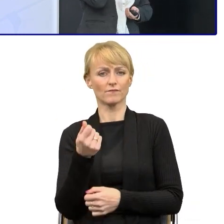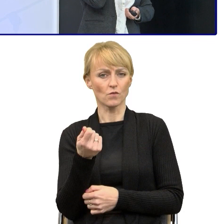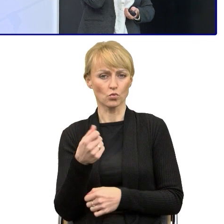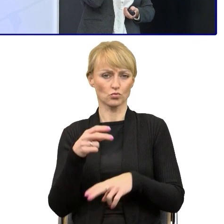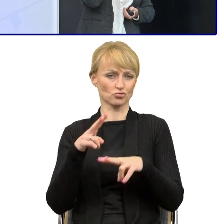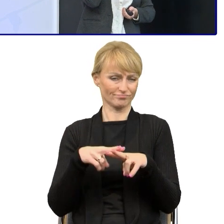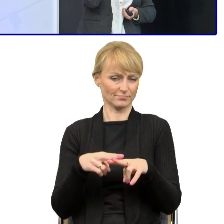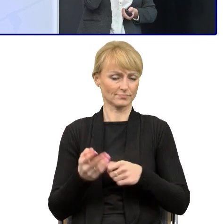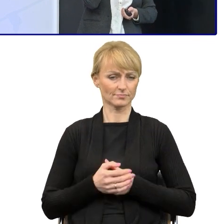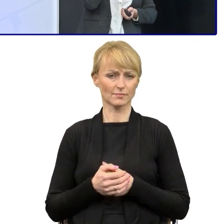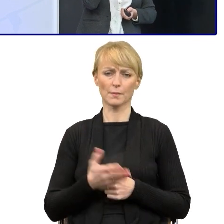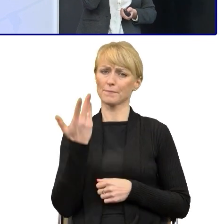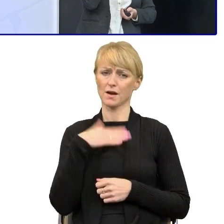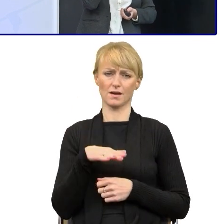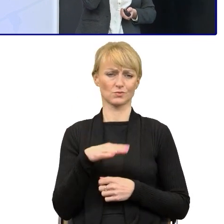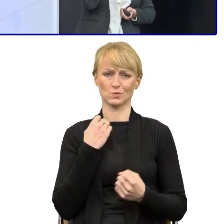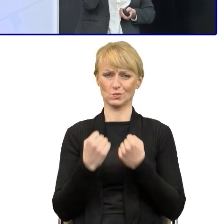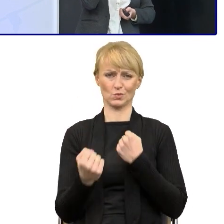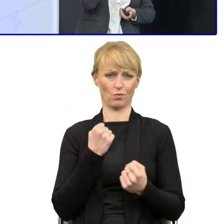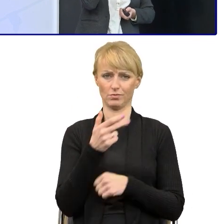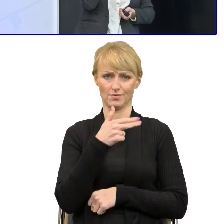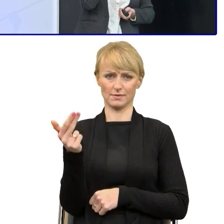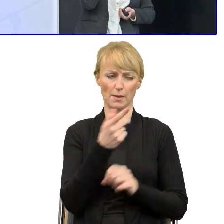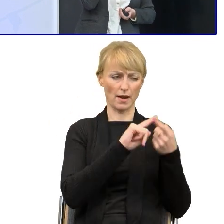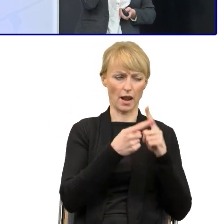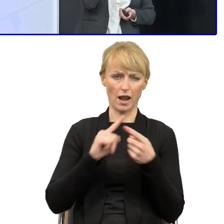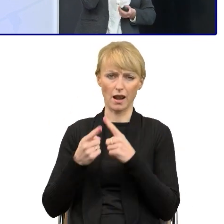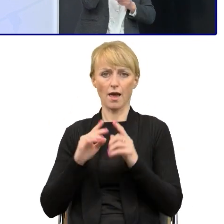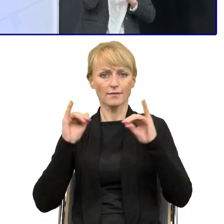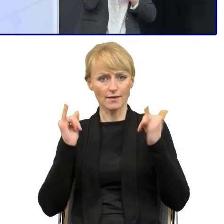bo myślę, że dziś już to, o czym Pan dyrektor opowiadał, o tych badaniach początkowych.